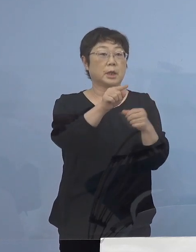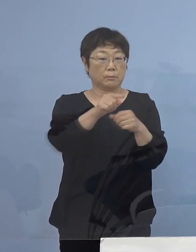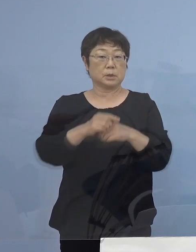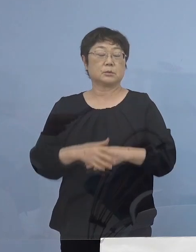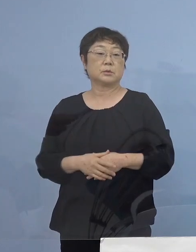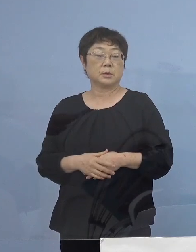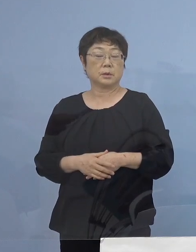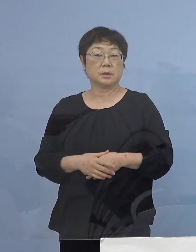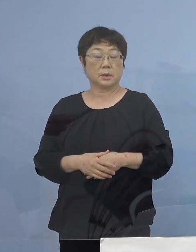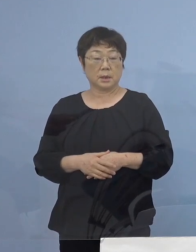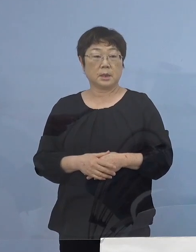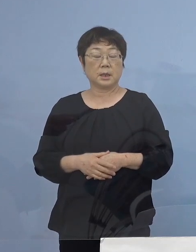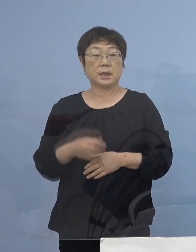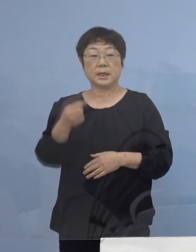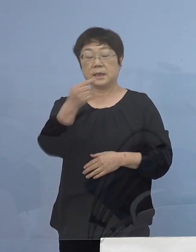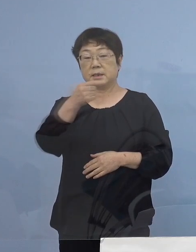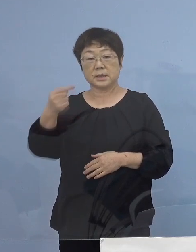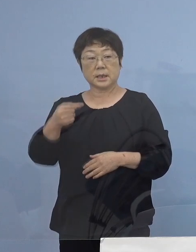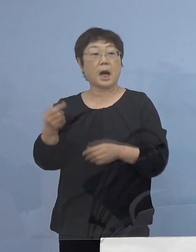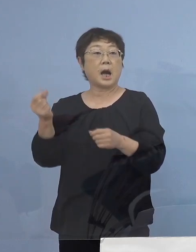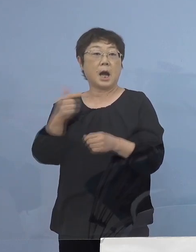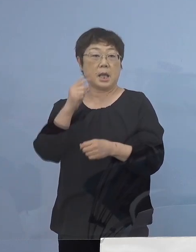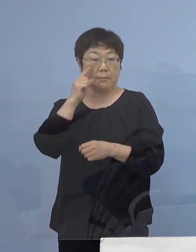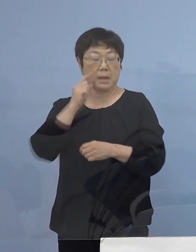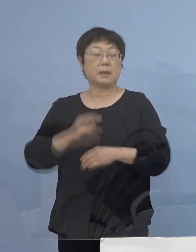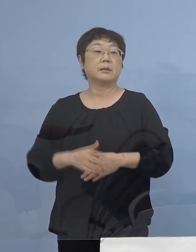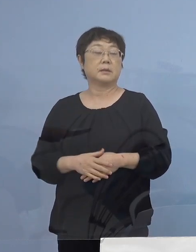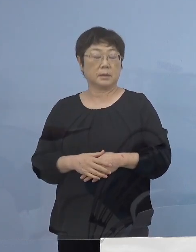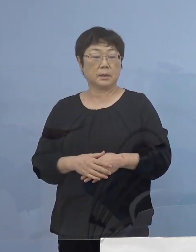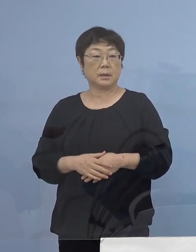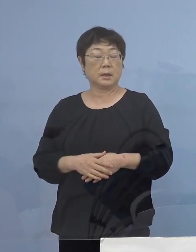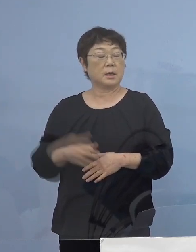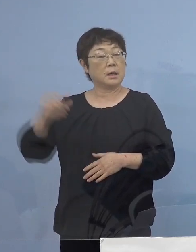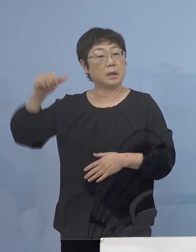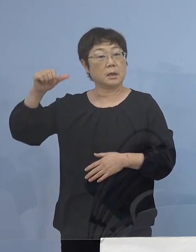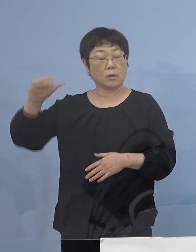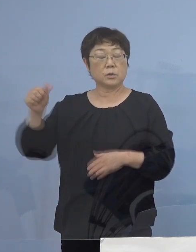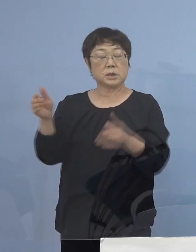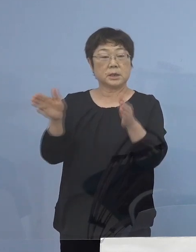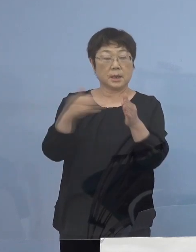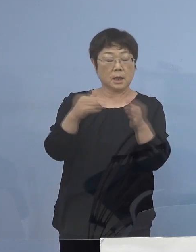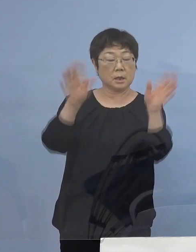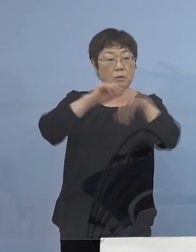これを1時間 早めさせていただいて 5時から20時までを営業時間